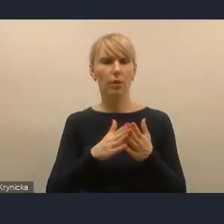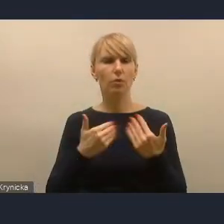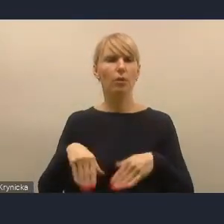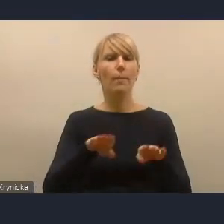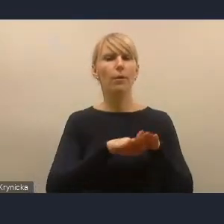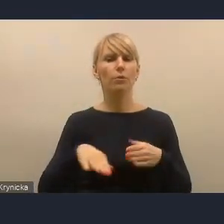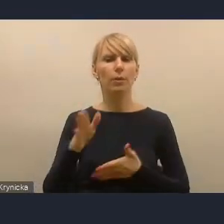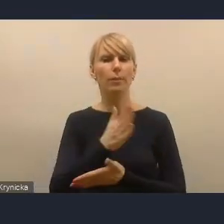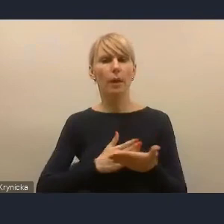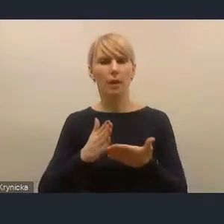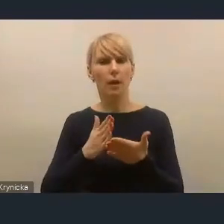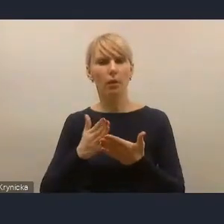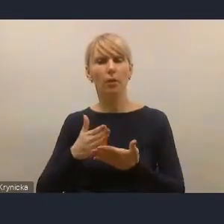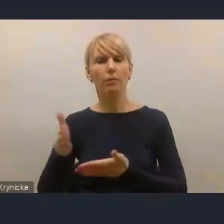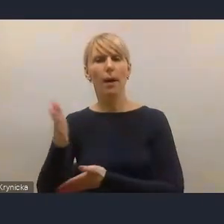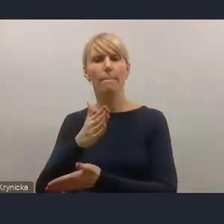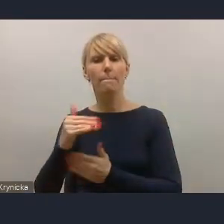na poziomie administracji, które mają ułatwiać,